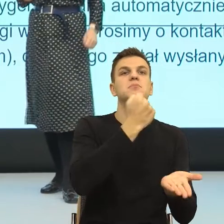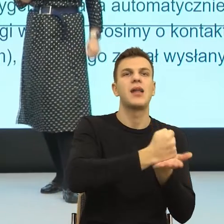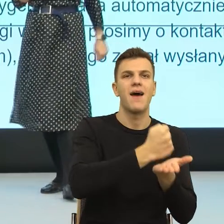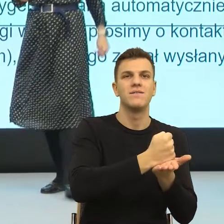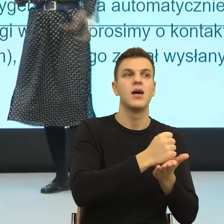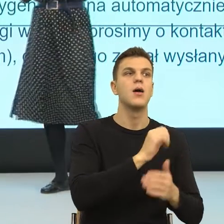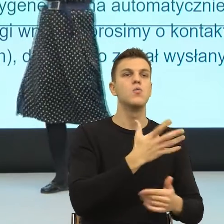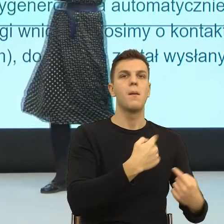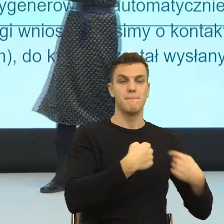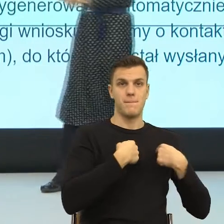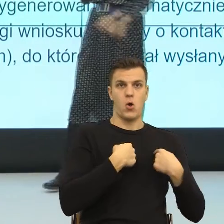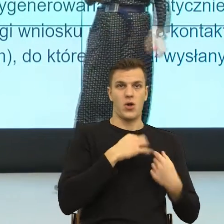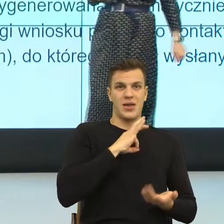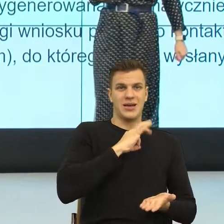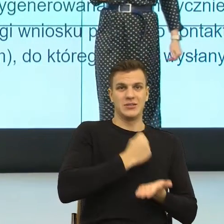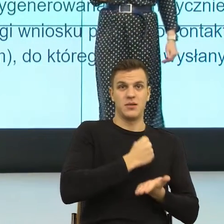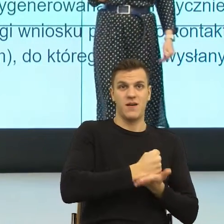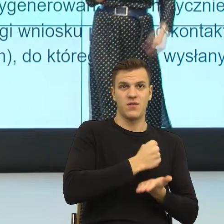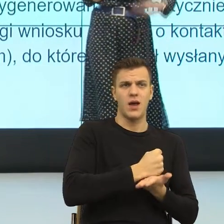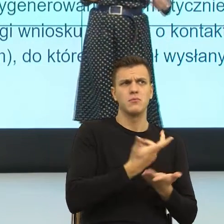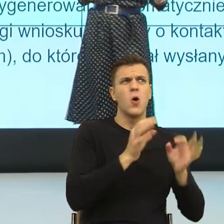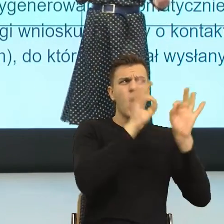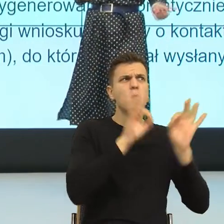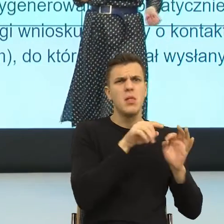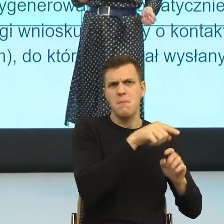jest pozytywna generalnie od spraw, które są np. sprawami karnymi.